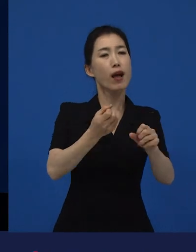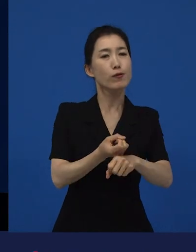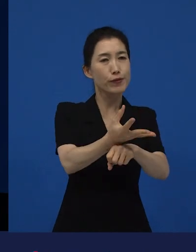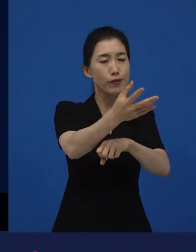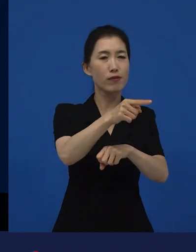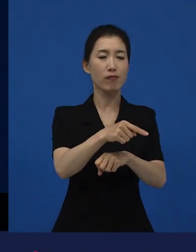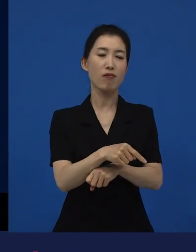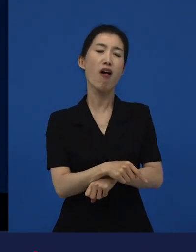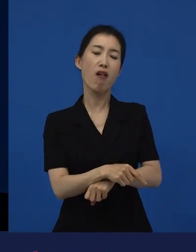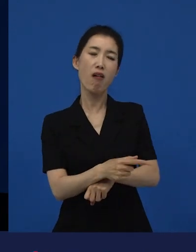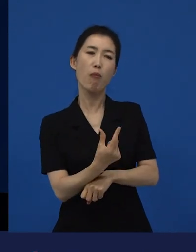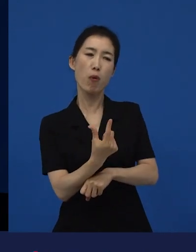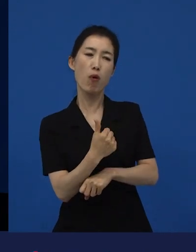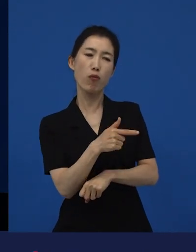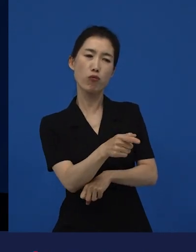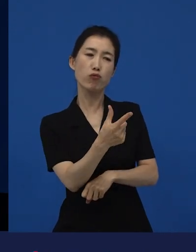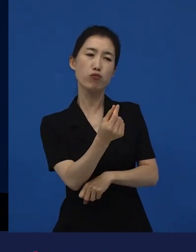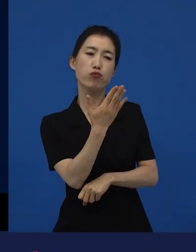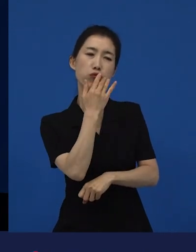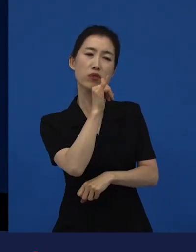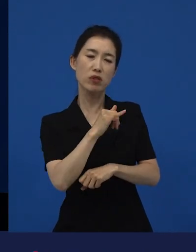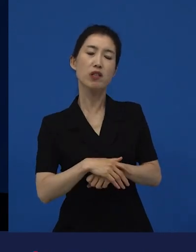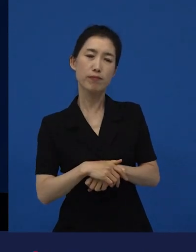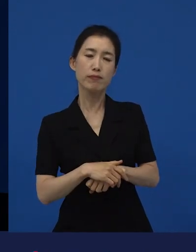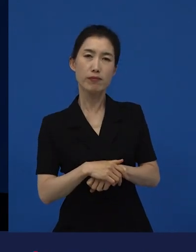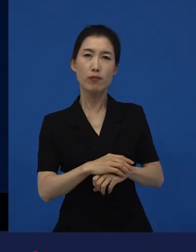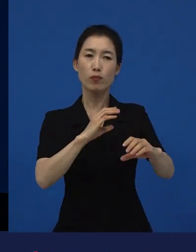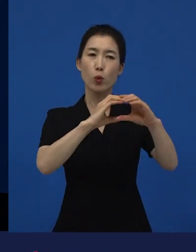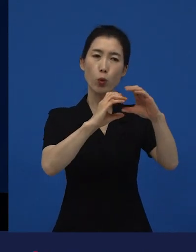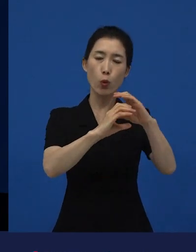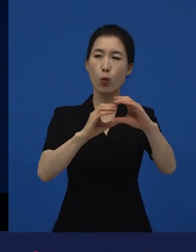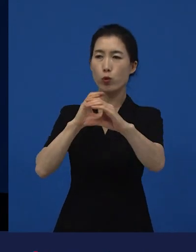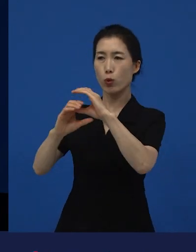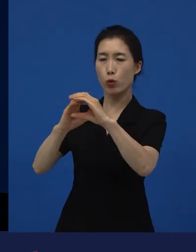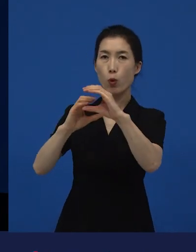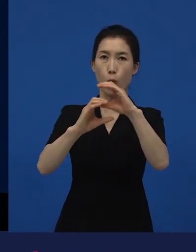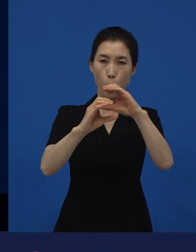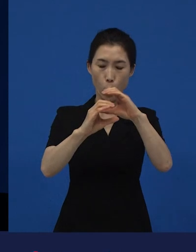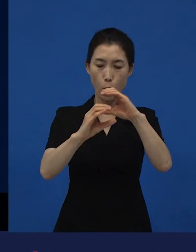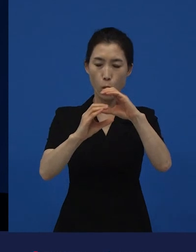결국은 소통의 폭을 넓혀 주기도 하고 공감에 대한 부분에 대해서